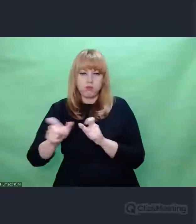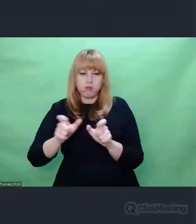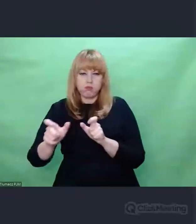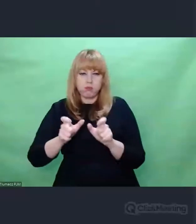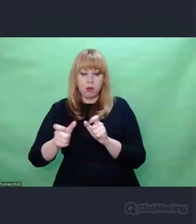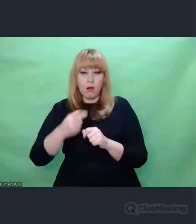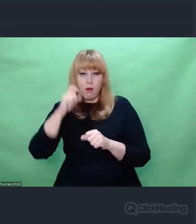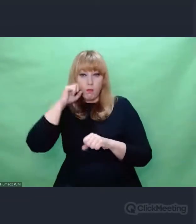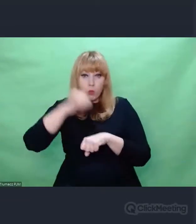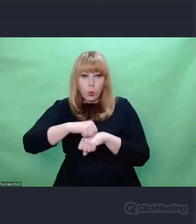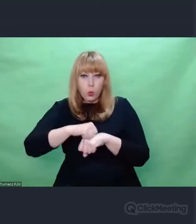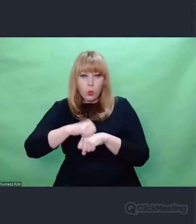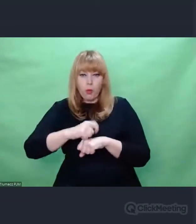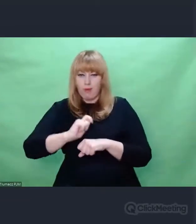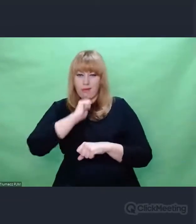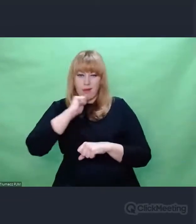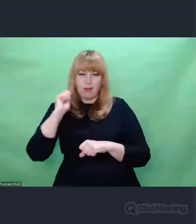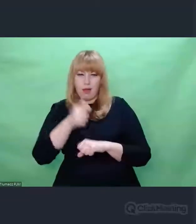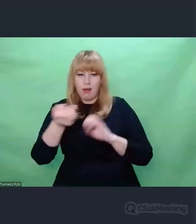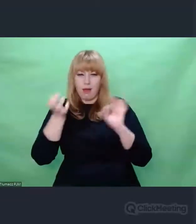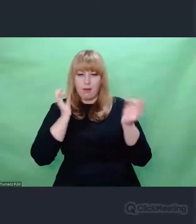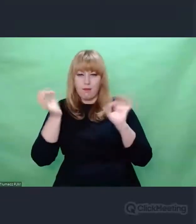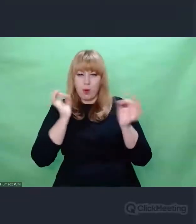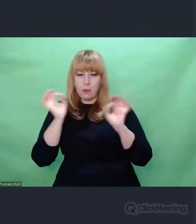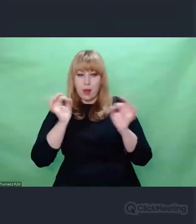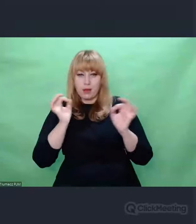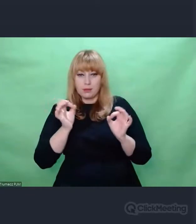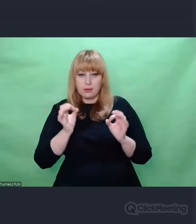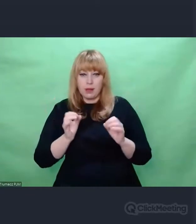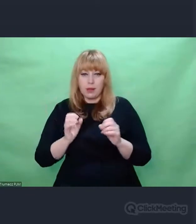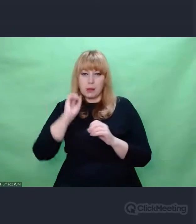mieli jeszcze więcej problemu z jej rozszyfrowaniem.